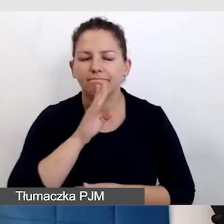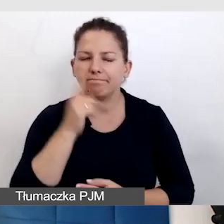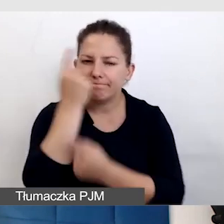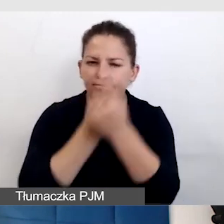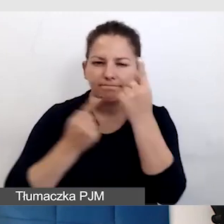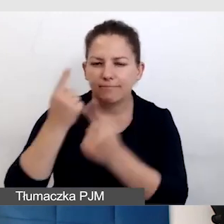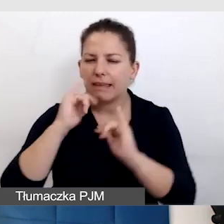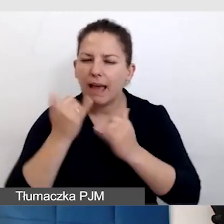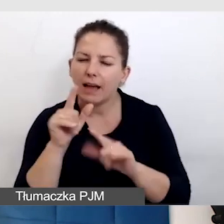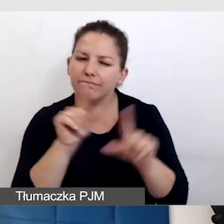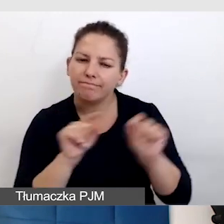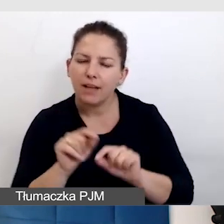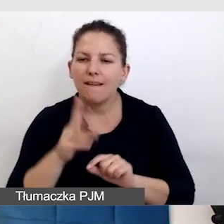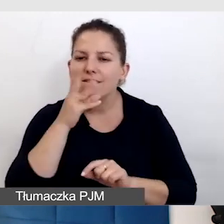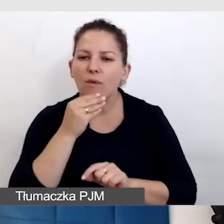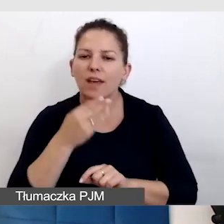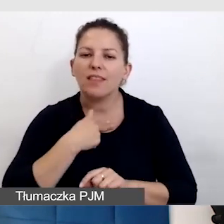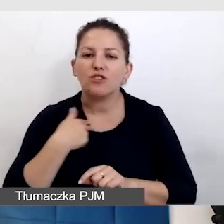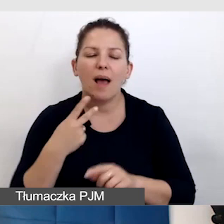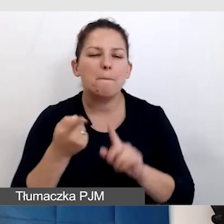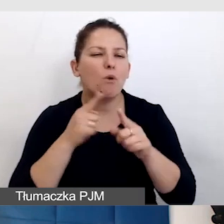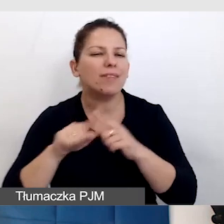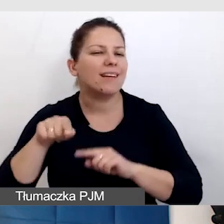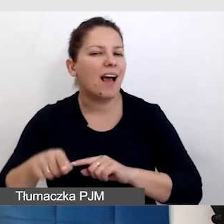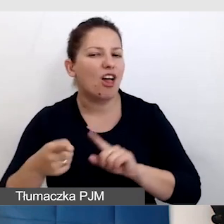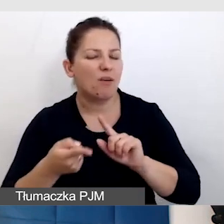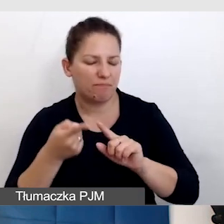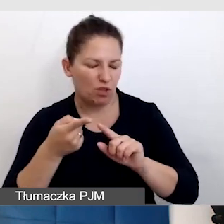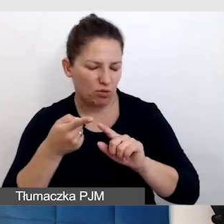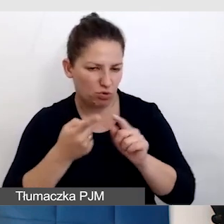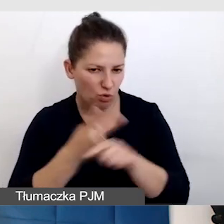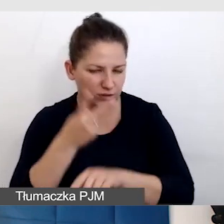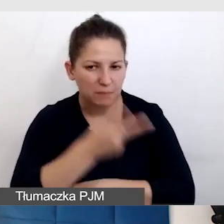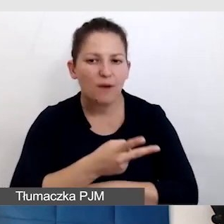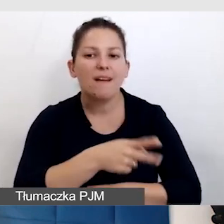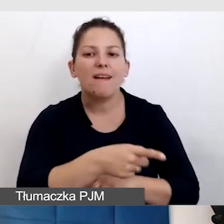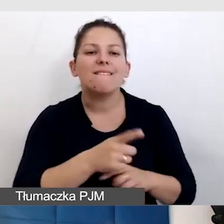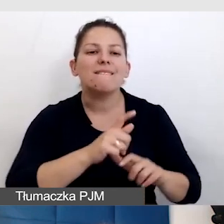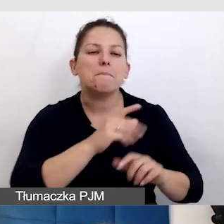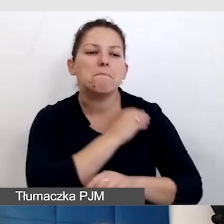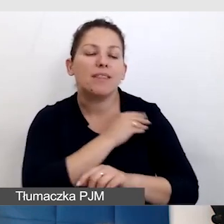i dobrać jak wygląda nasza polityka dostępności, jakości materiałów po wydarzeniu, które się skończyło,